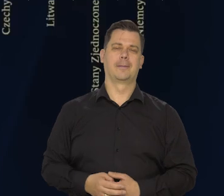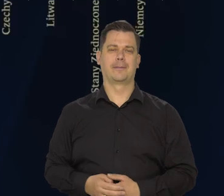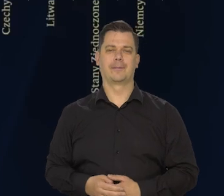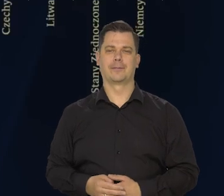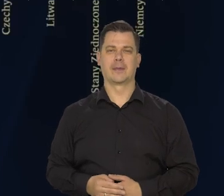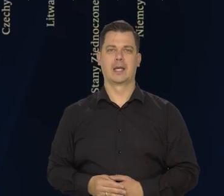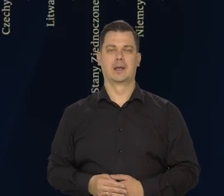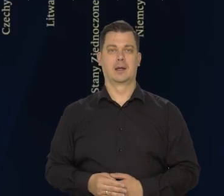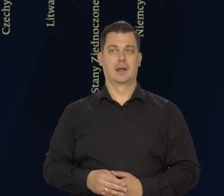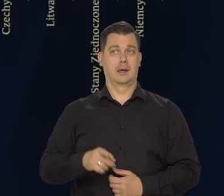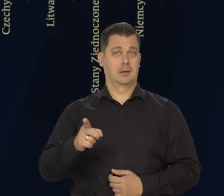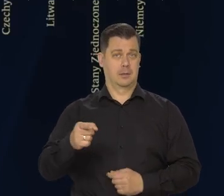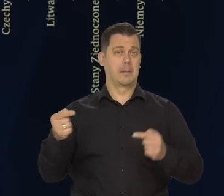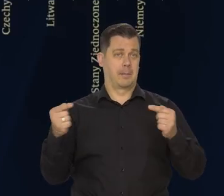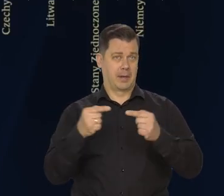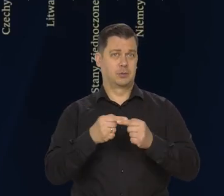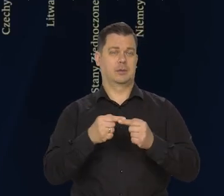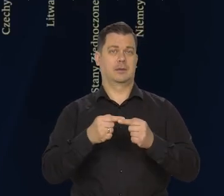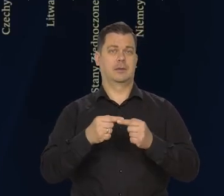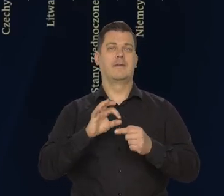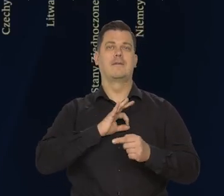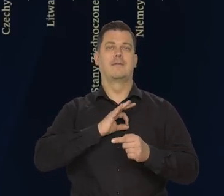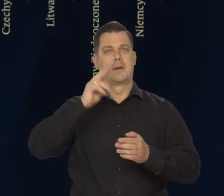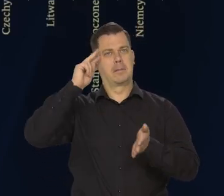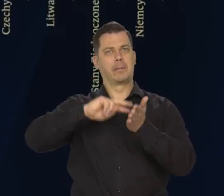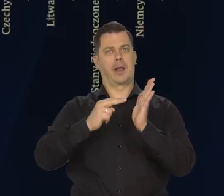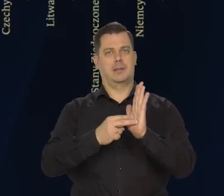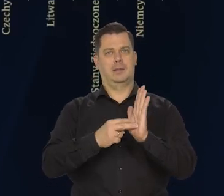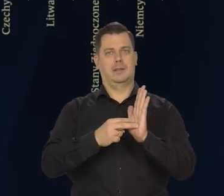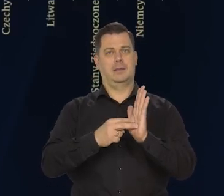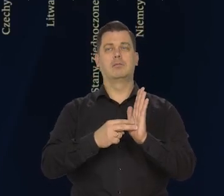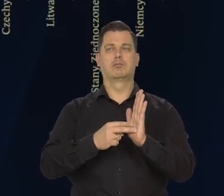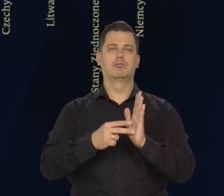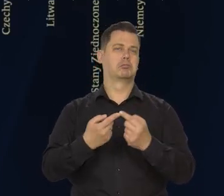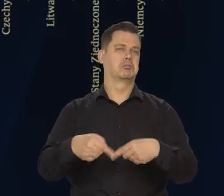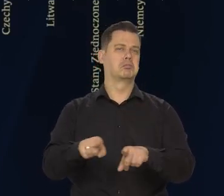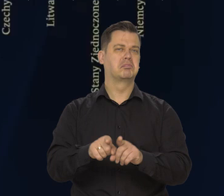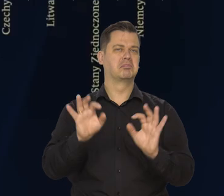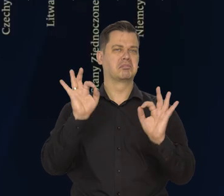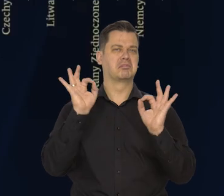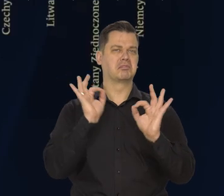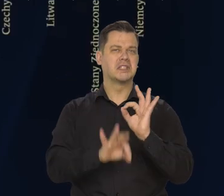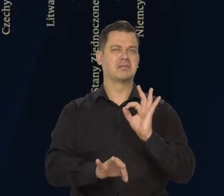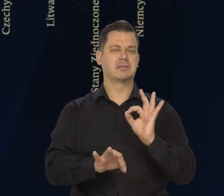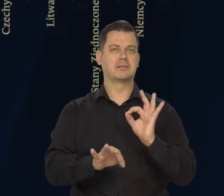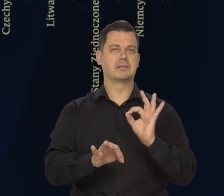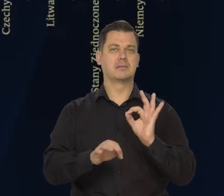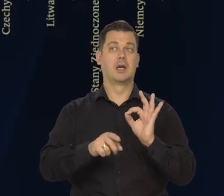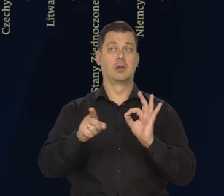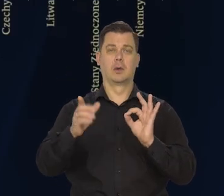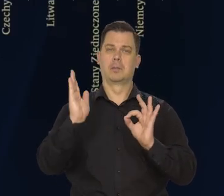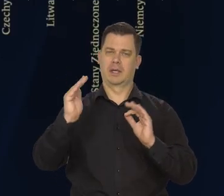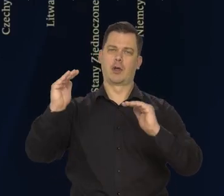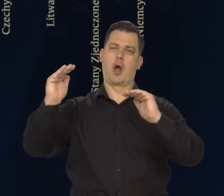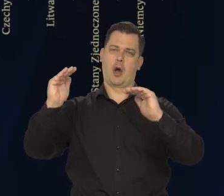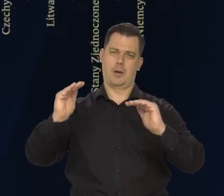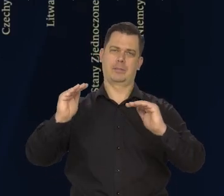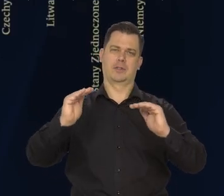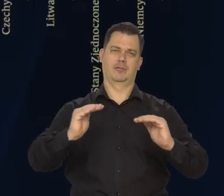Jest to zgodne kierunkowo z wcześniejszymi prognozami wskazującymi na znaczące osłabienie koniunktury.